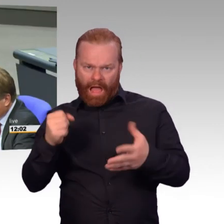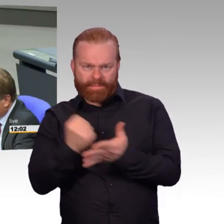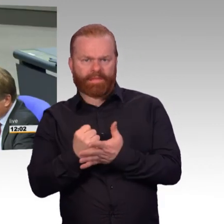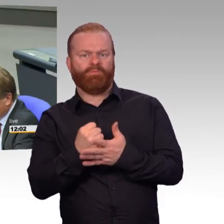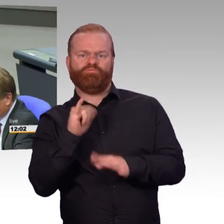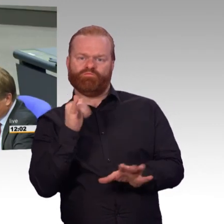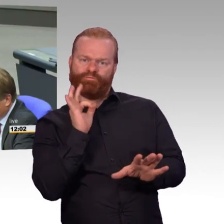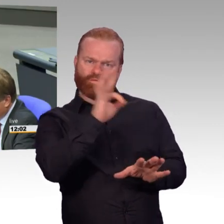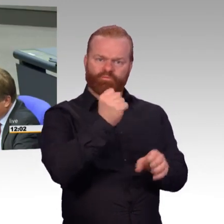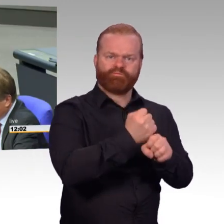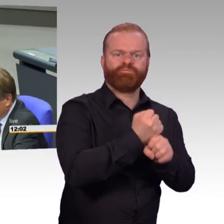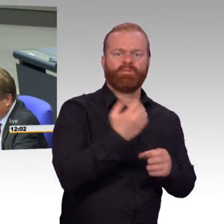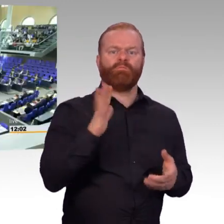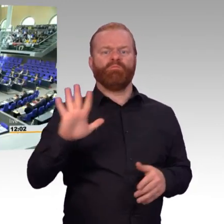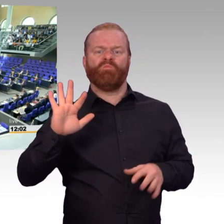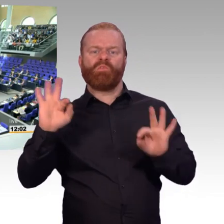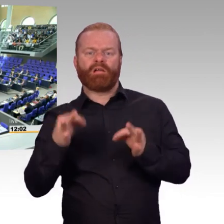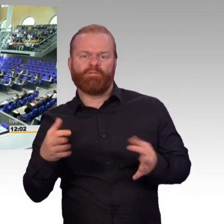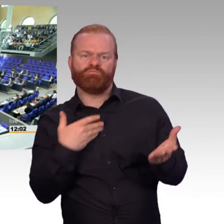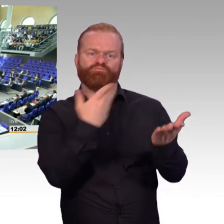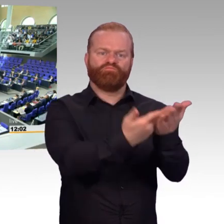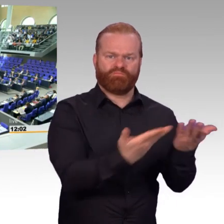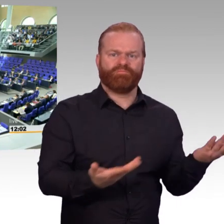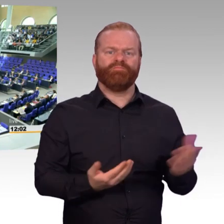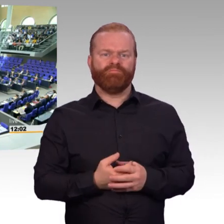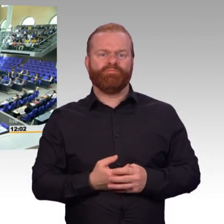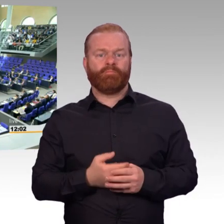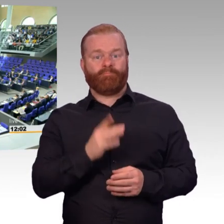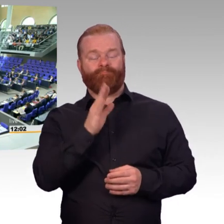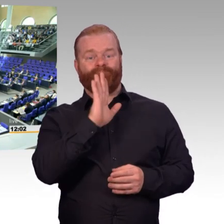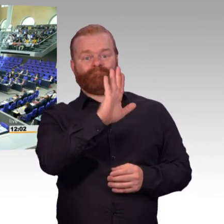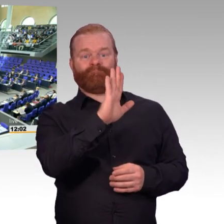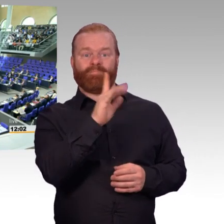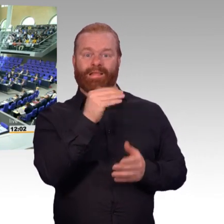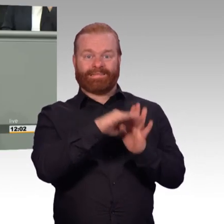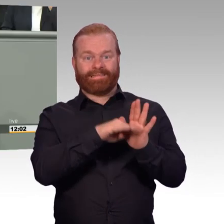wenn ich folgenden Punkt betrachte: Schaffung der temporären Möglichkeiten, die Anwendung von Arbeitszeitvorschriften